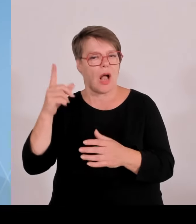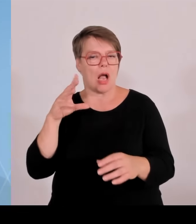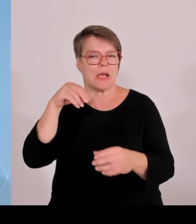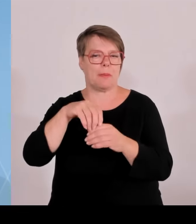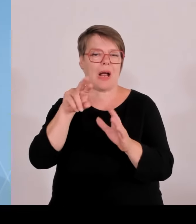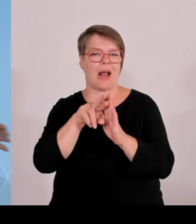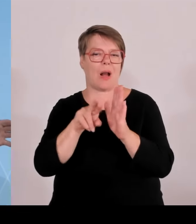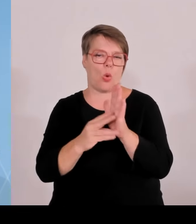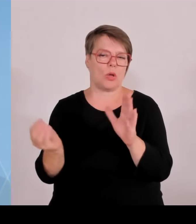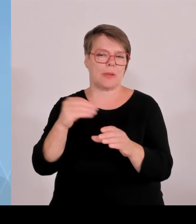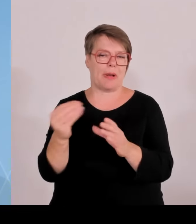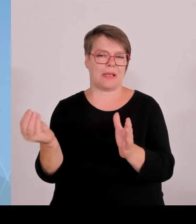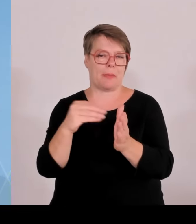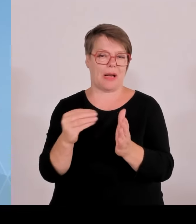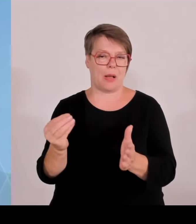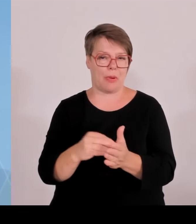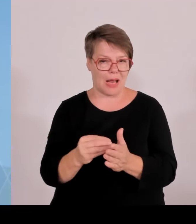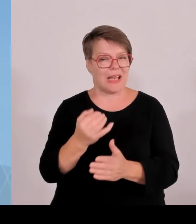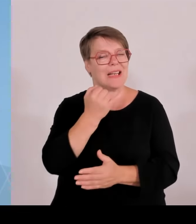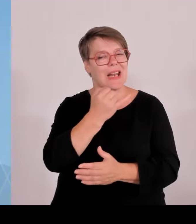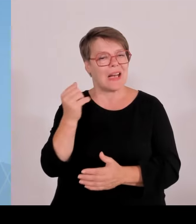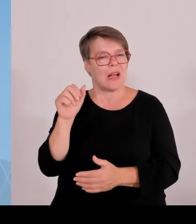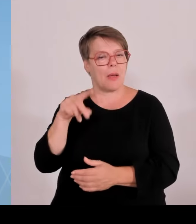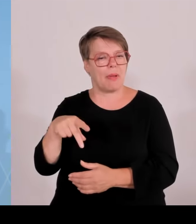Lichter gestellt, da braucht es dann mehr Hektar um